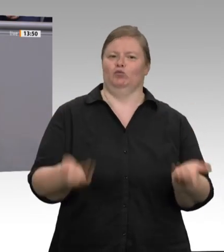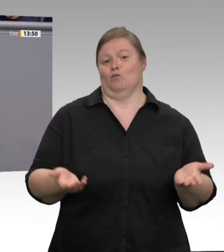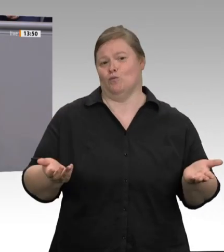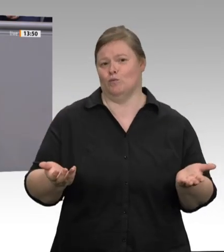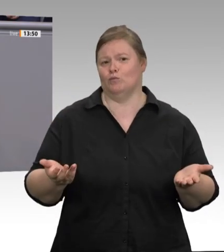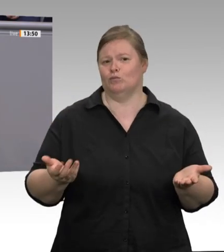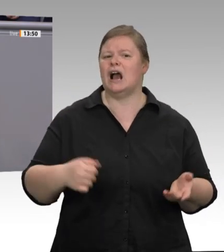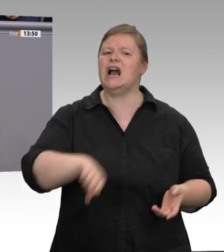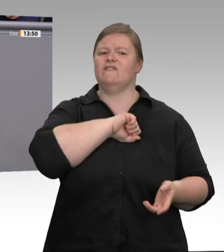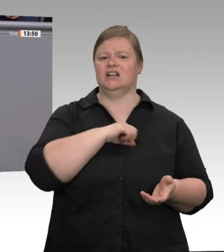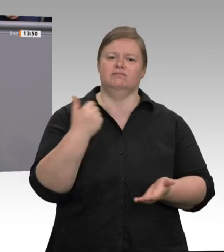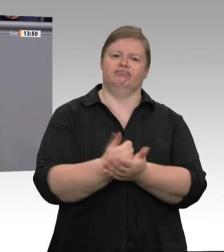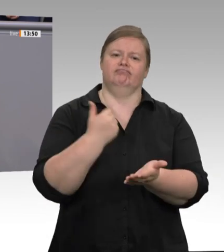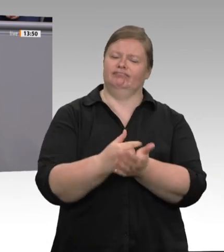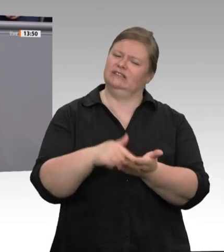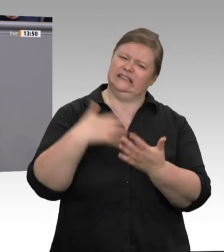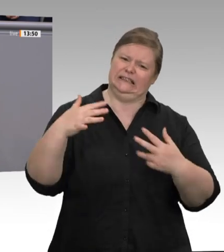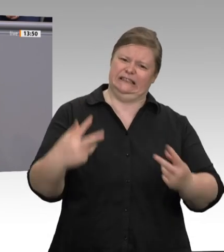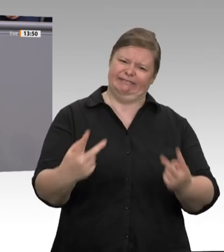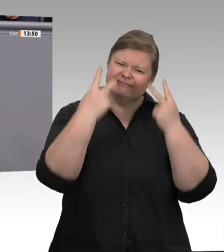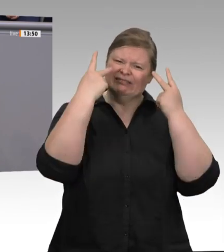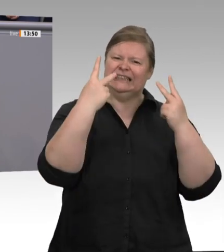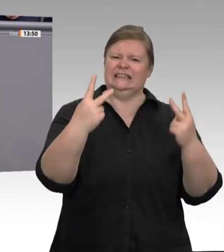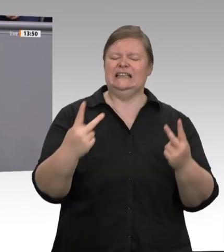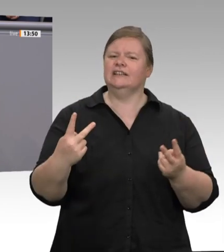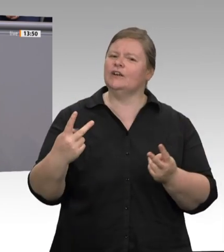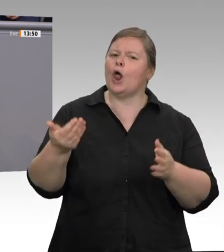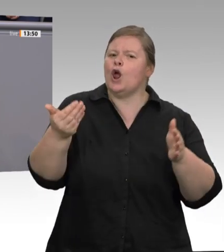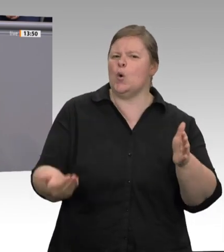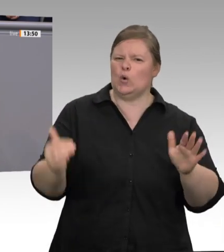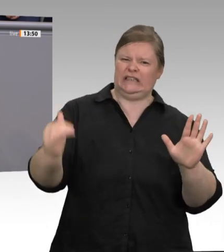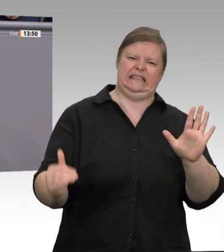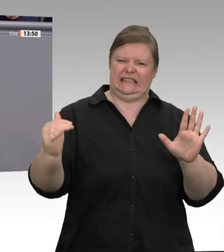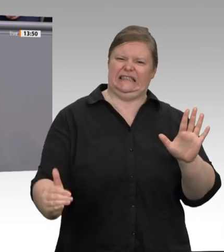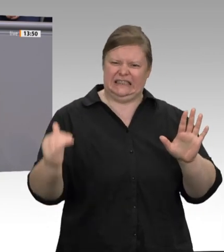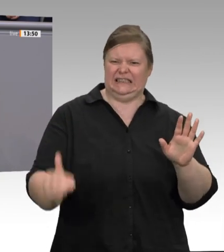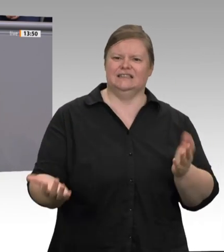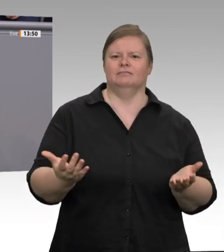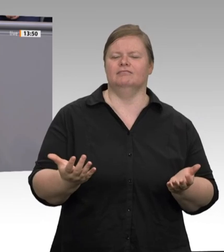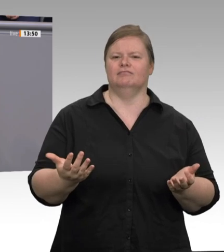Im Klartext: Die Arbeiter müssen ihre Messer auch noch selbst bezahlen. Erzählen